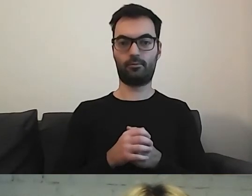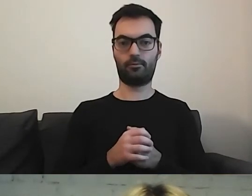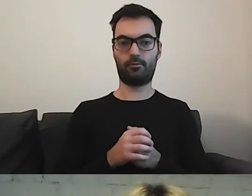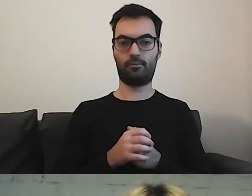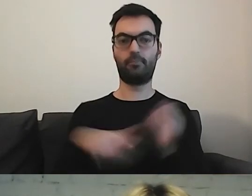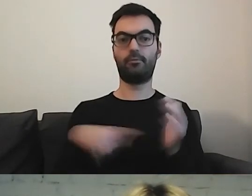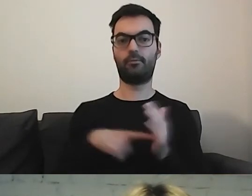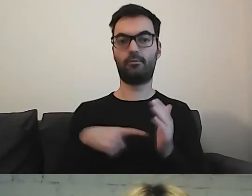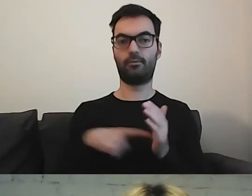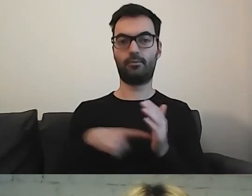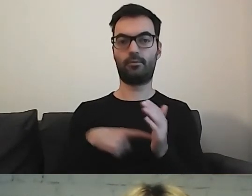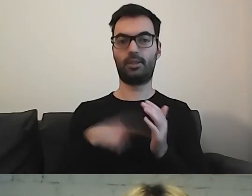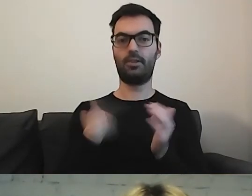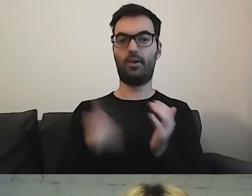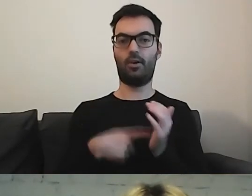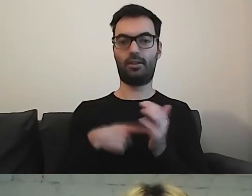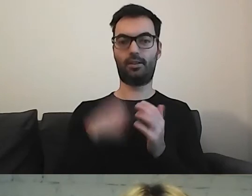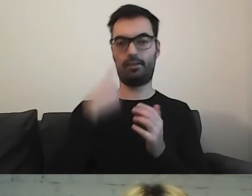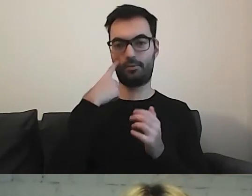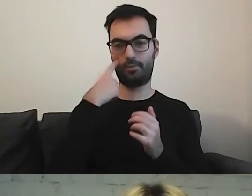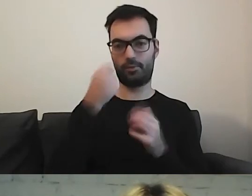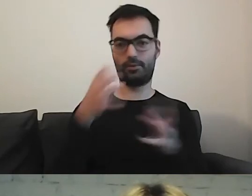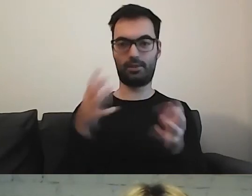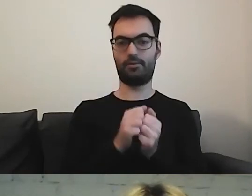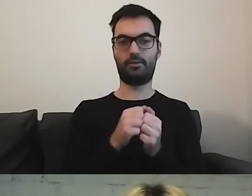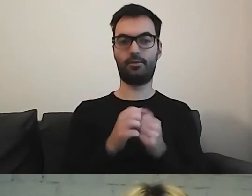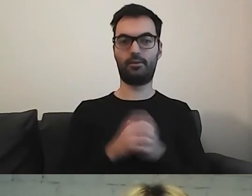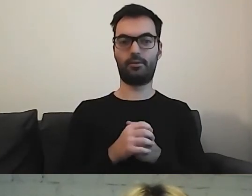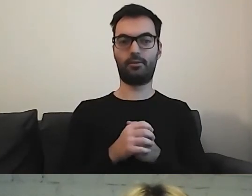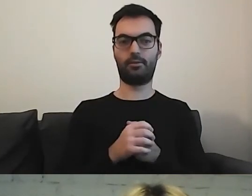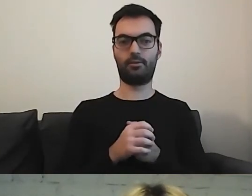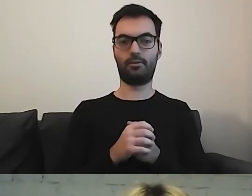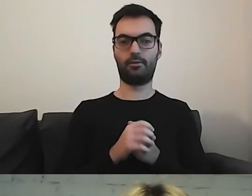To jest ostatnie odkrycie. Pytanie na spostrzegawczość: